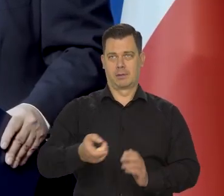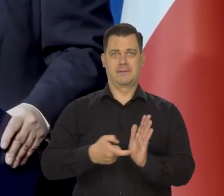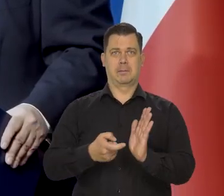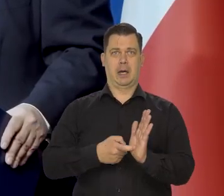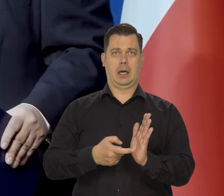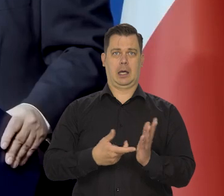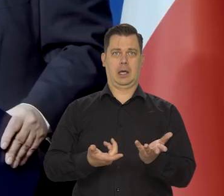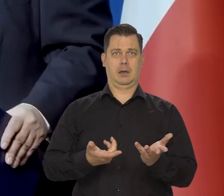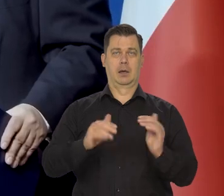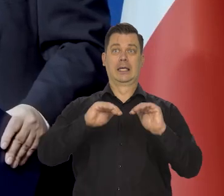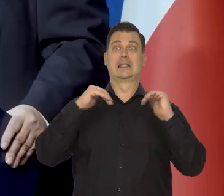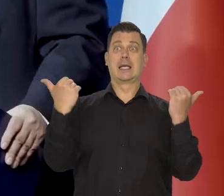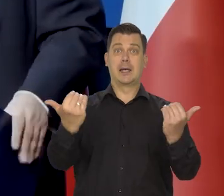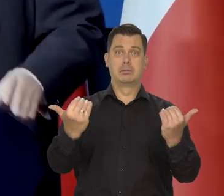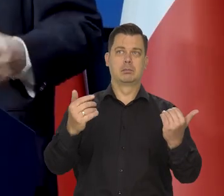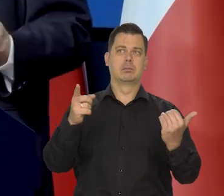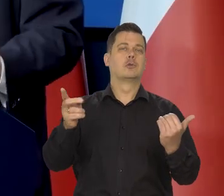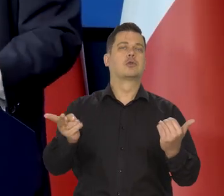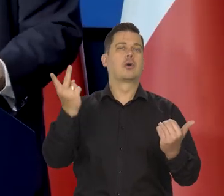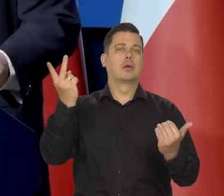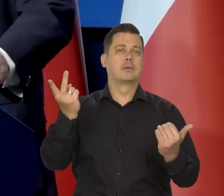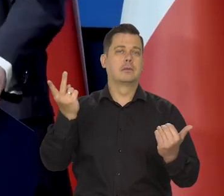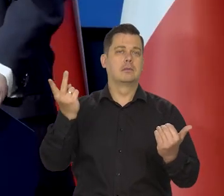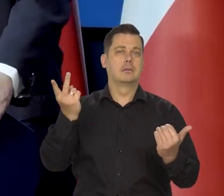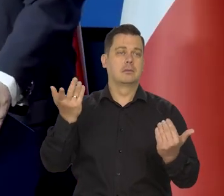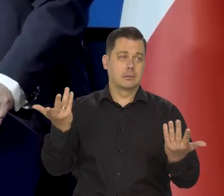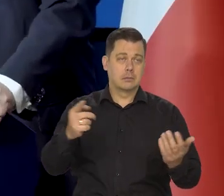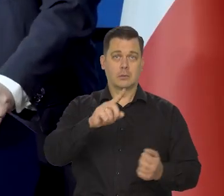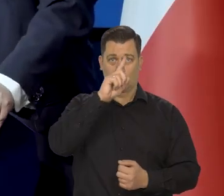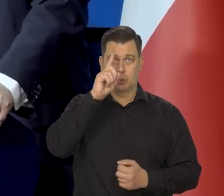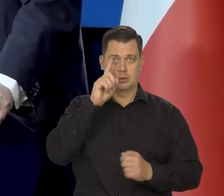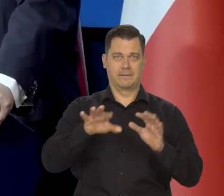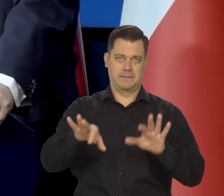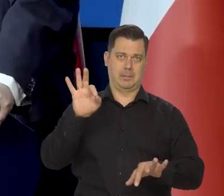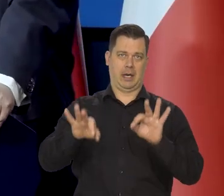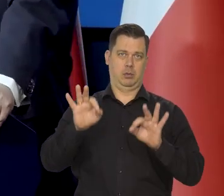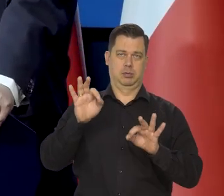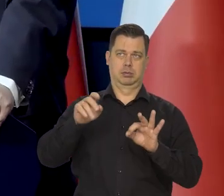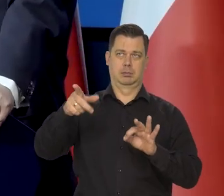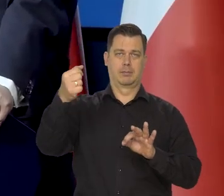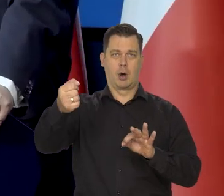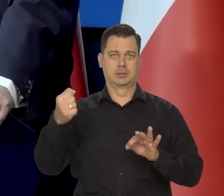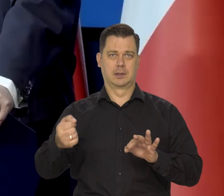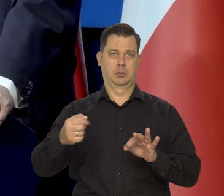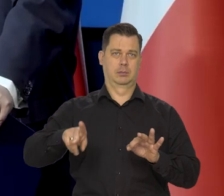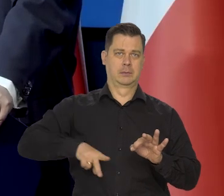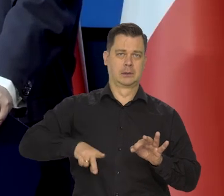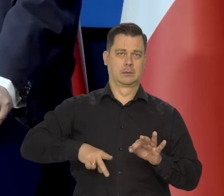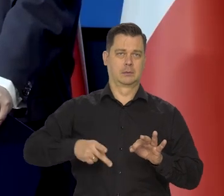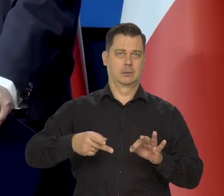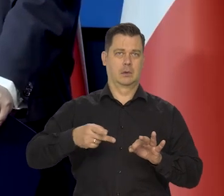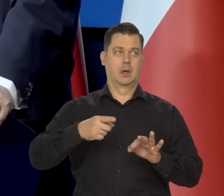Tego żąda Parlament, który emanacją społeczeństwa, wyrażoną przez demokratyczne wybory,